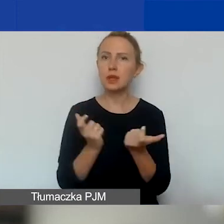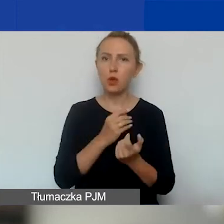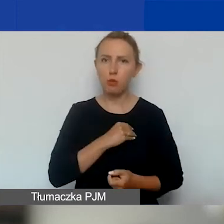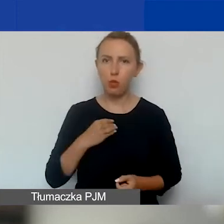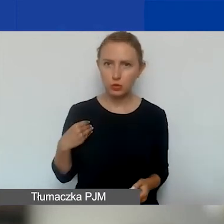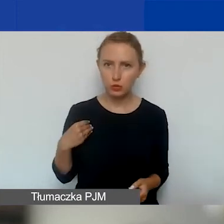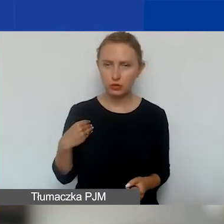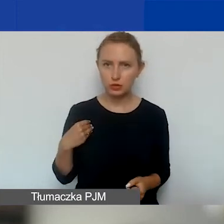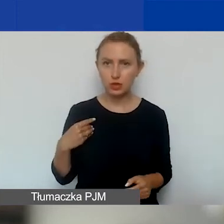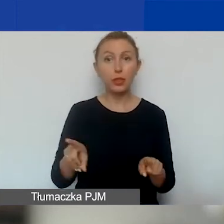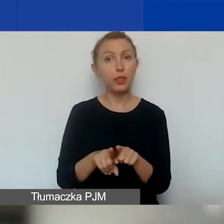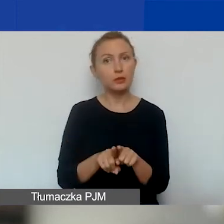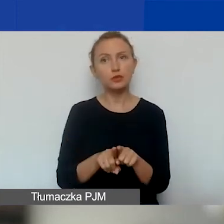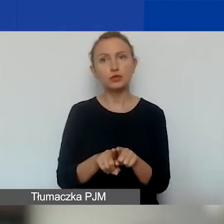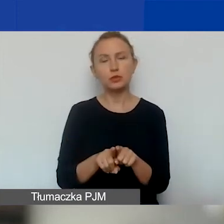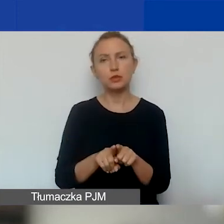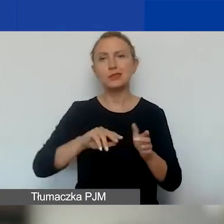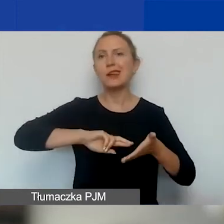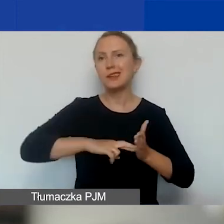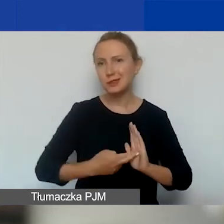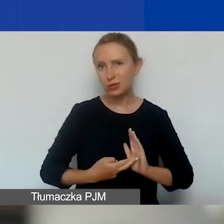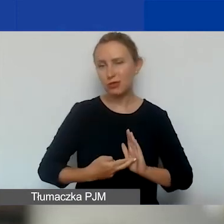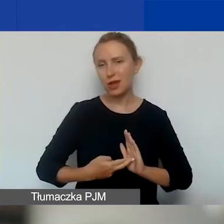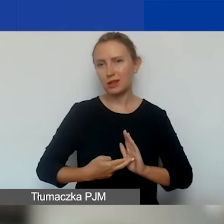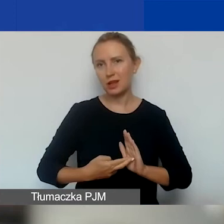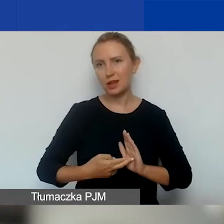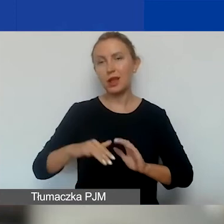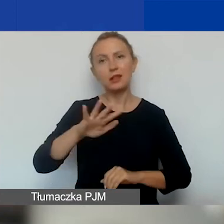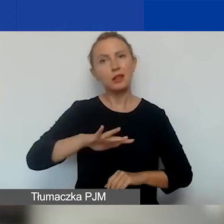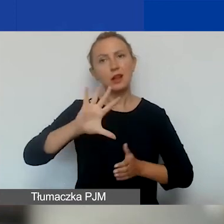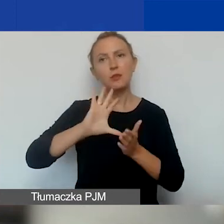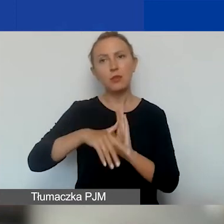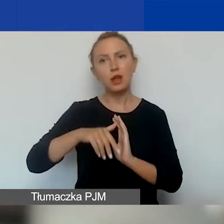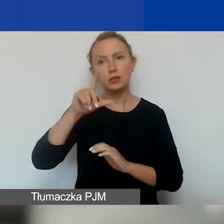w tym również zarejestrowane na terenie m.st. Warszawy.